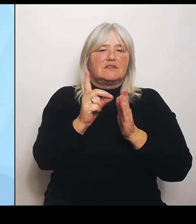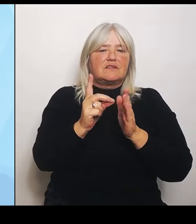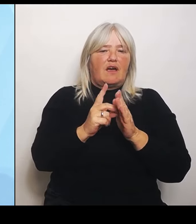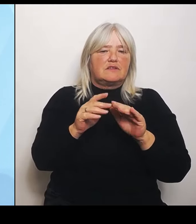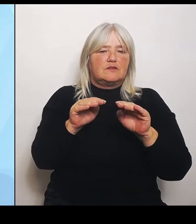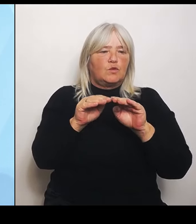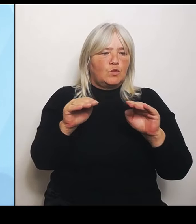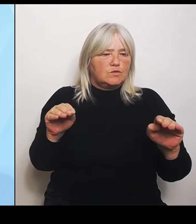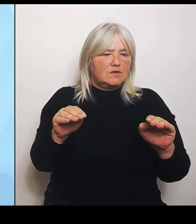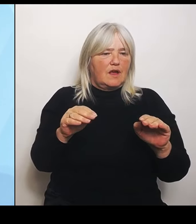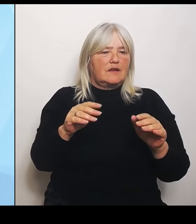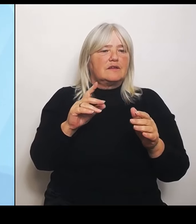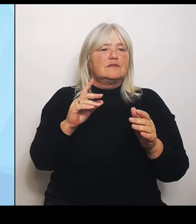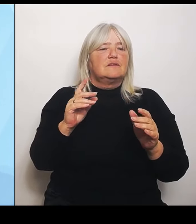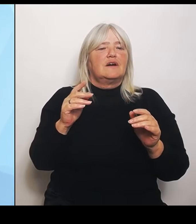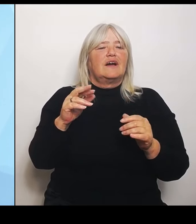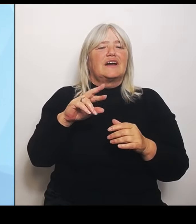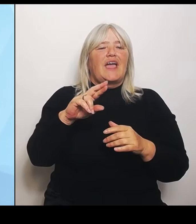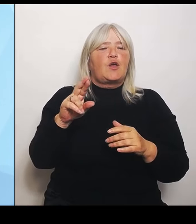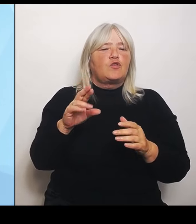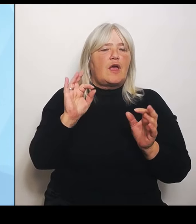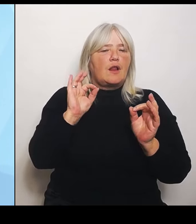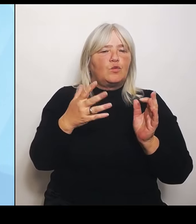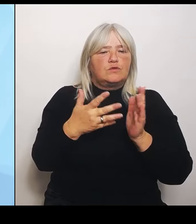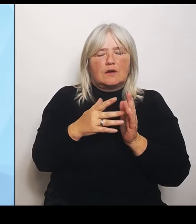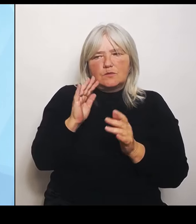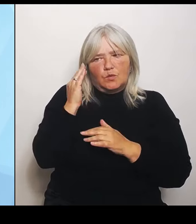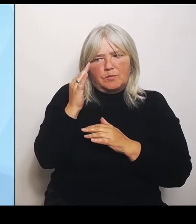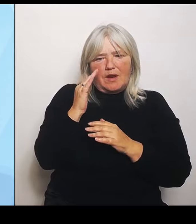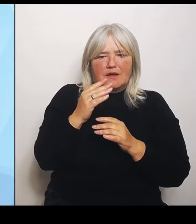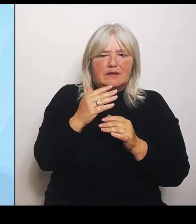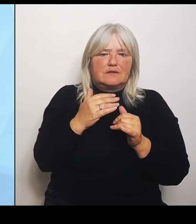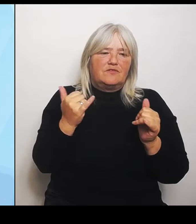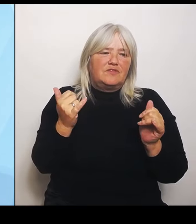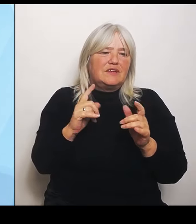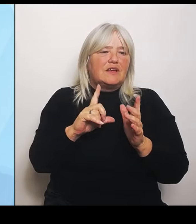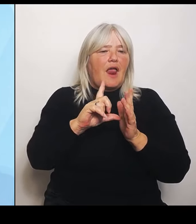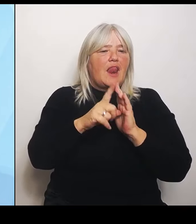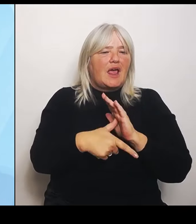gehen mit den Leistungsgruppen und wo können wir dort hinsteuern? Also da muss keiner auf die